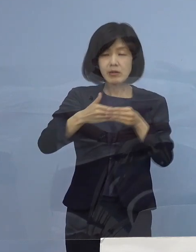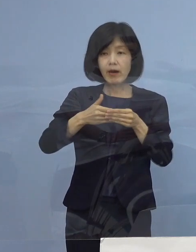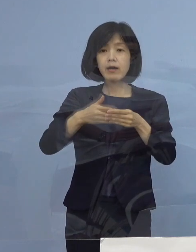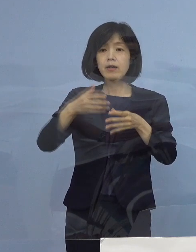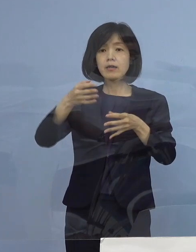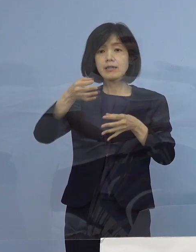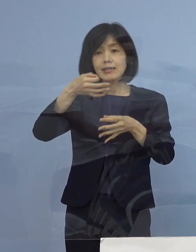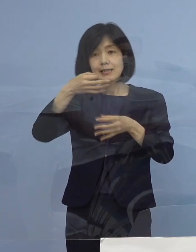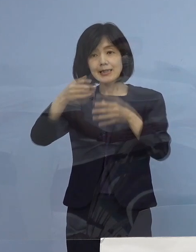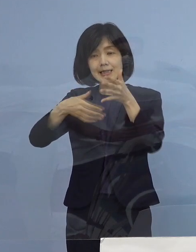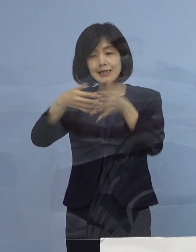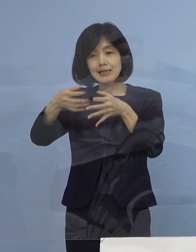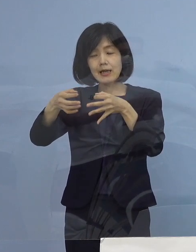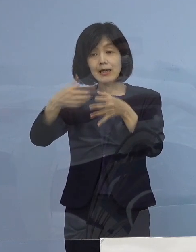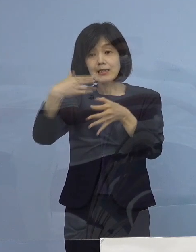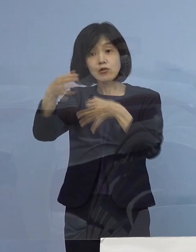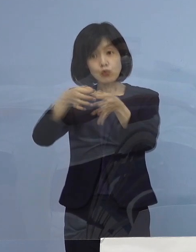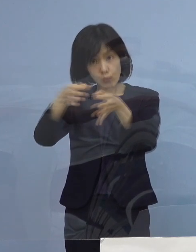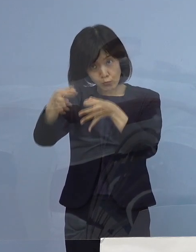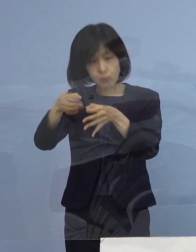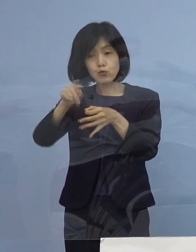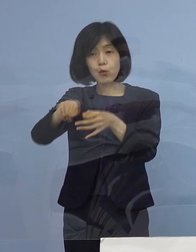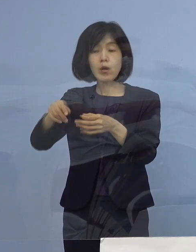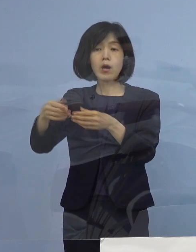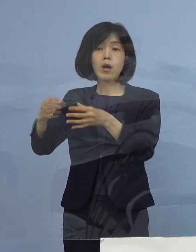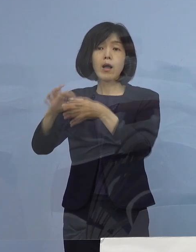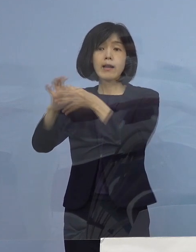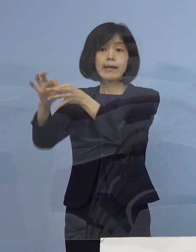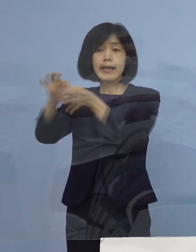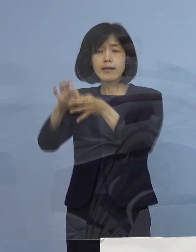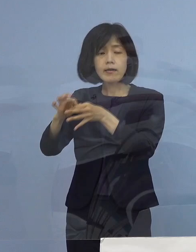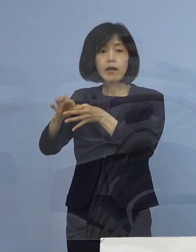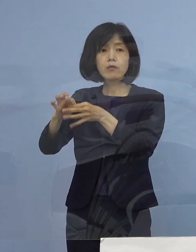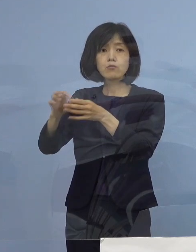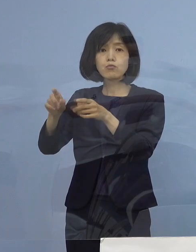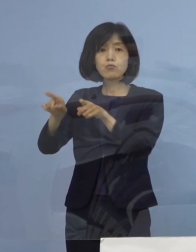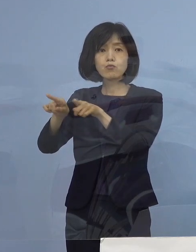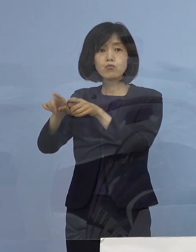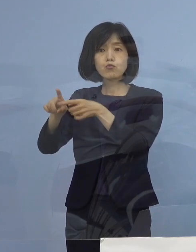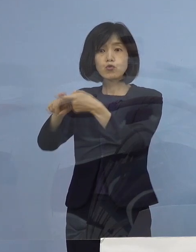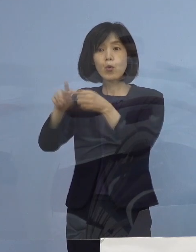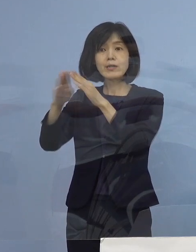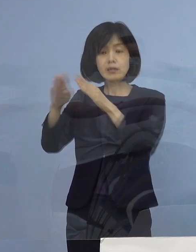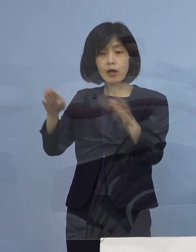そして全体の連絡協議会の会長 森浦会長さん、皆さん方に おいでをいただいて